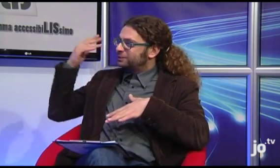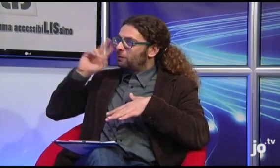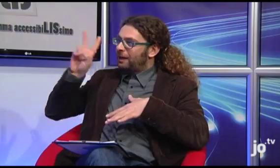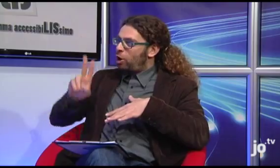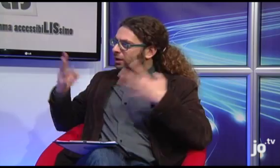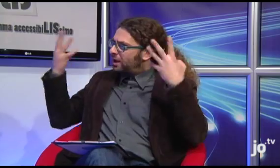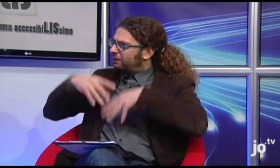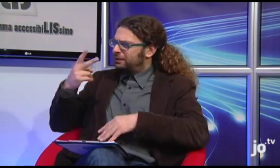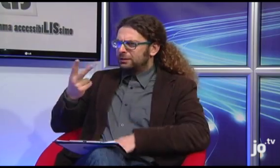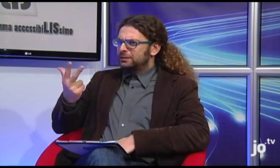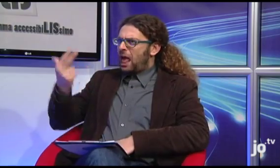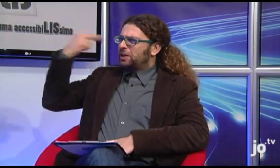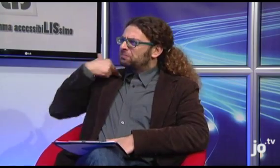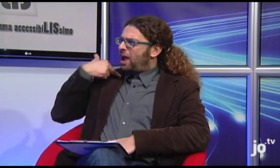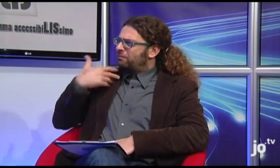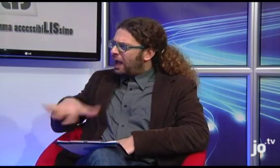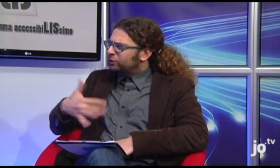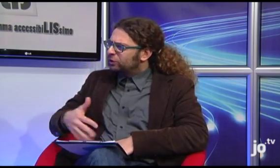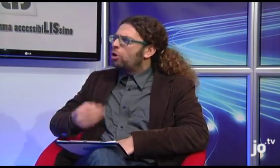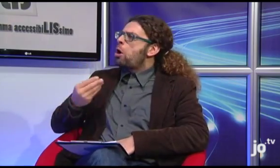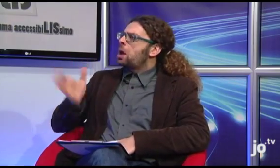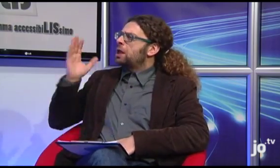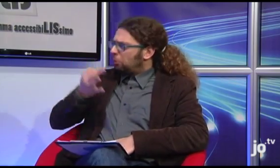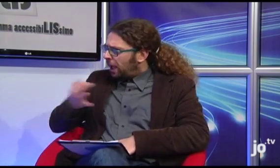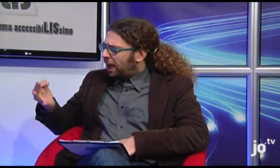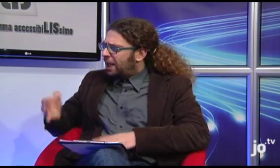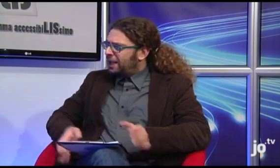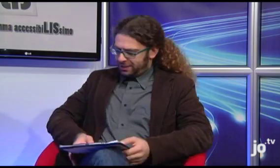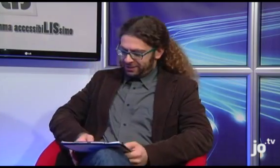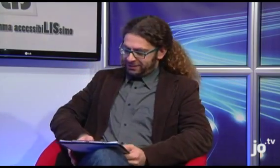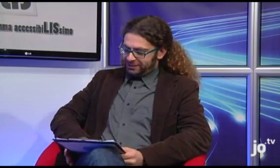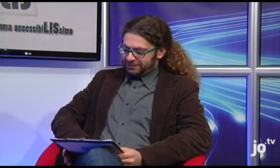So che tre anni fa Suor Veronica ha organizzato un pellegrinaggio, com'è andata?